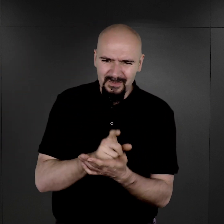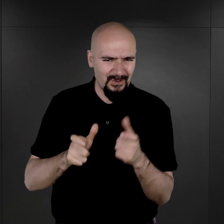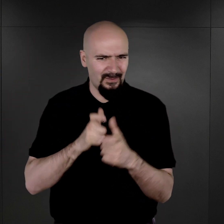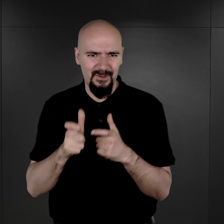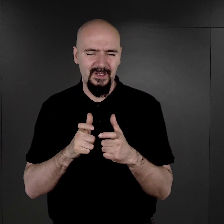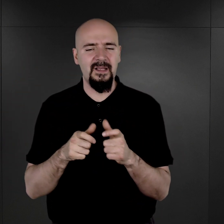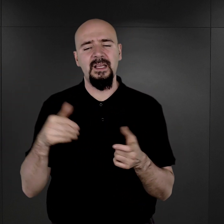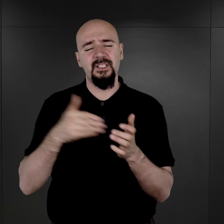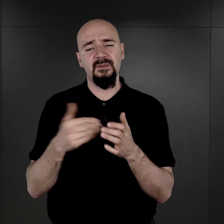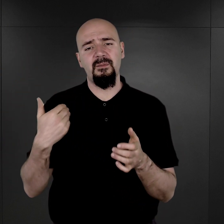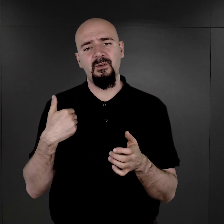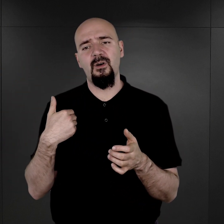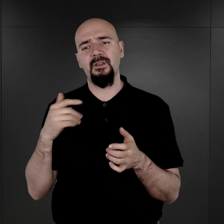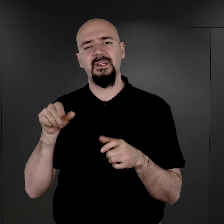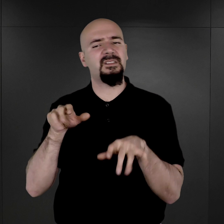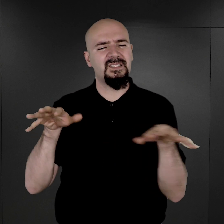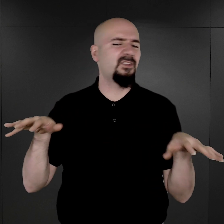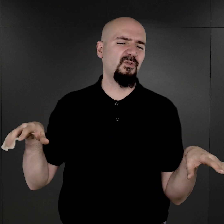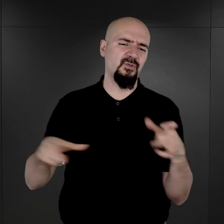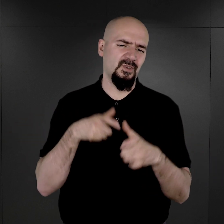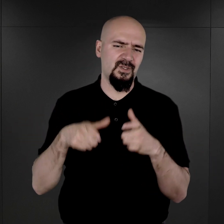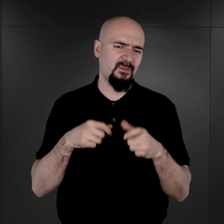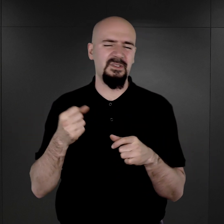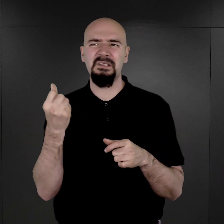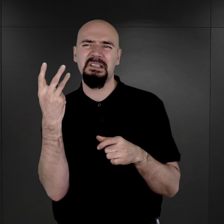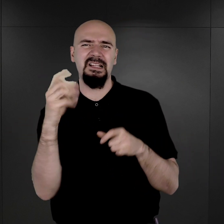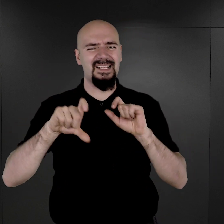i trzeba było tych zdjęć wykonać po kilkaset dziennie.